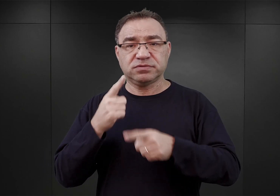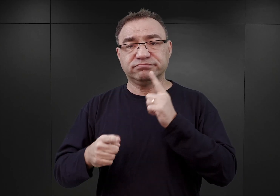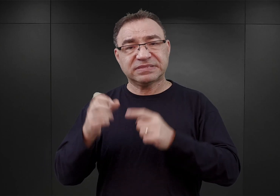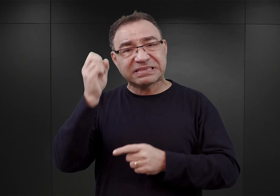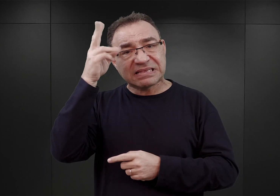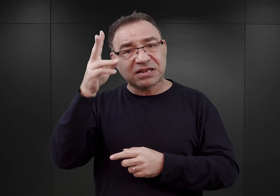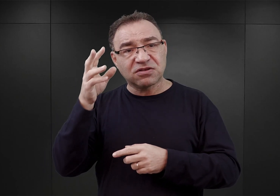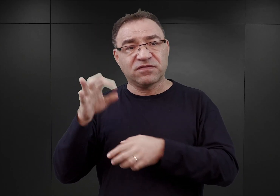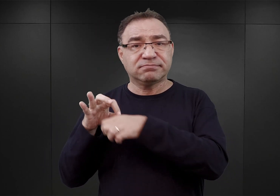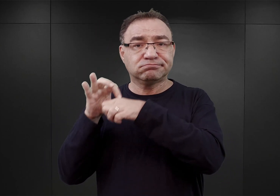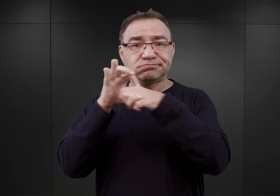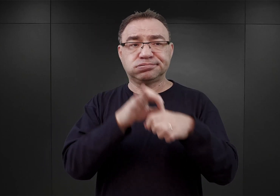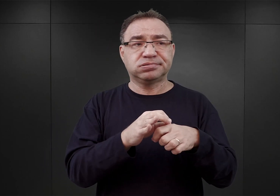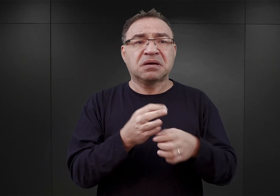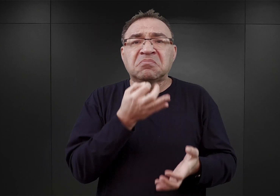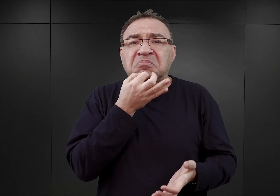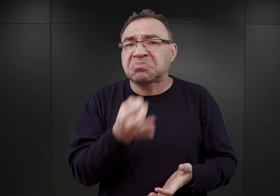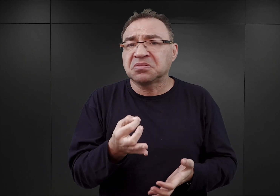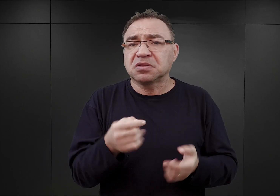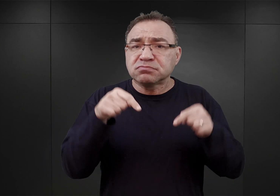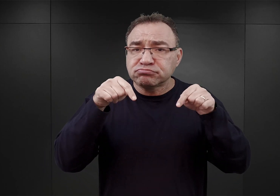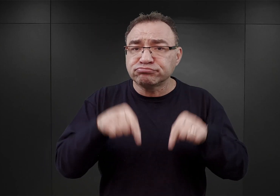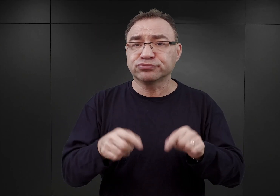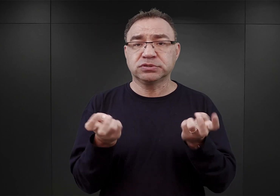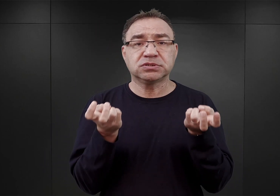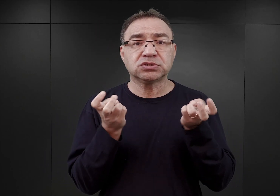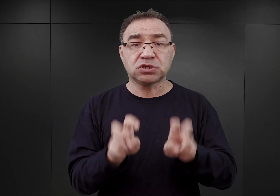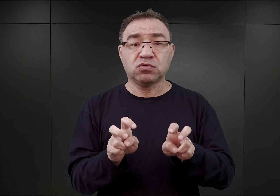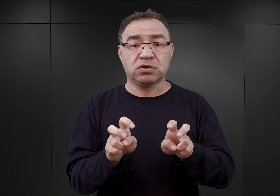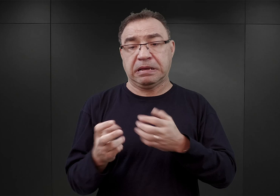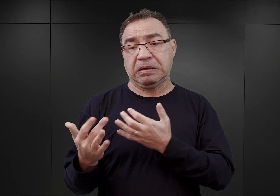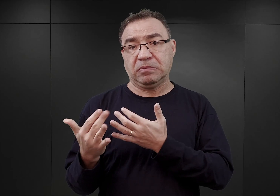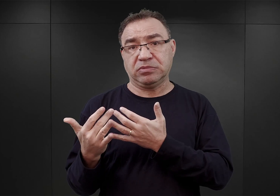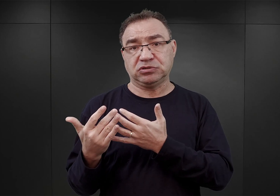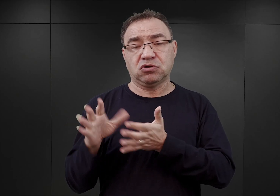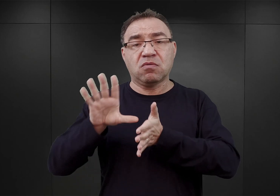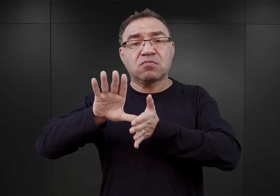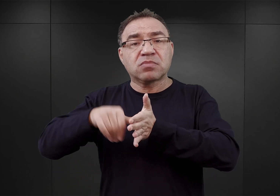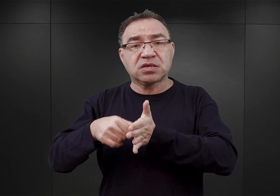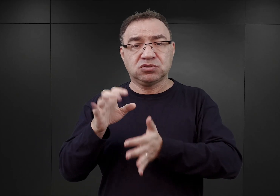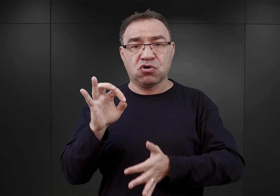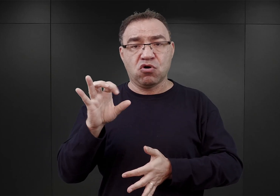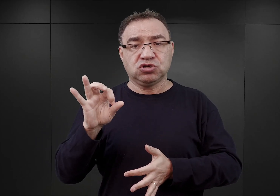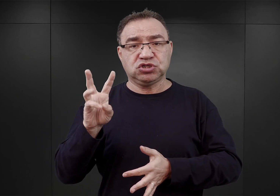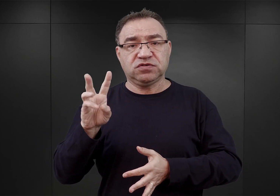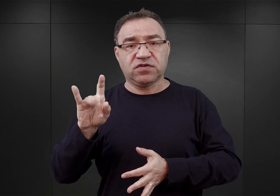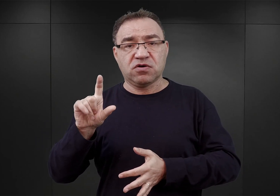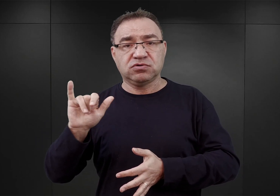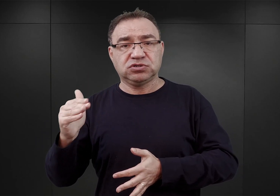dlaczego obóz Auschwitz powstał właśnie tutaj, czyli niedaleko miasta Oświęcimia na terenach południowej okupowanej Polski.